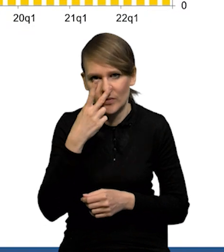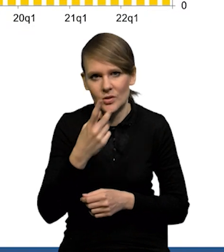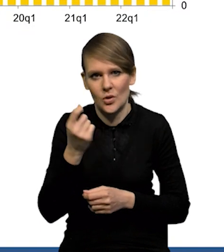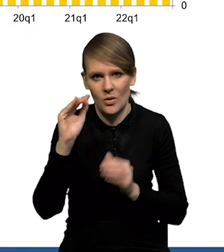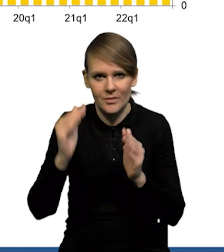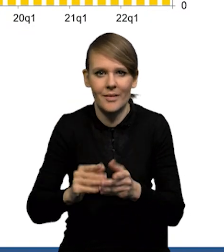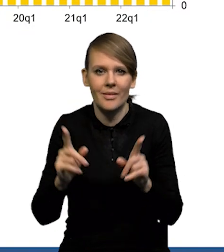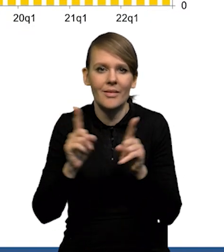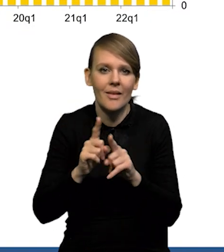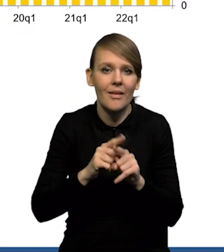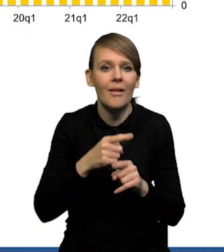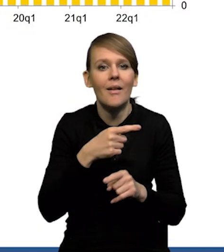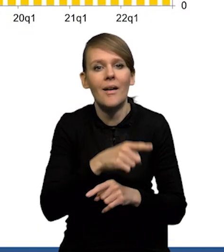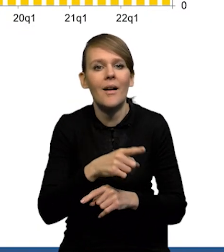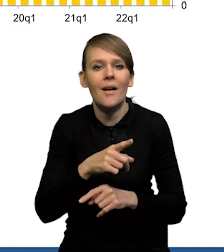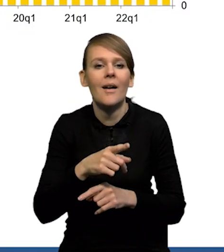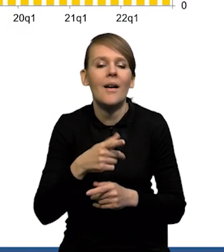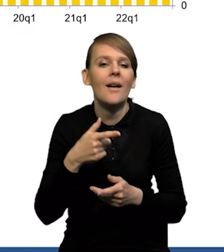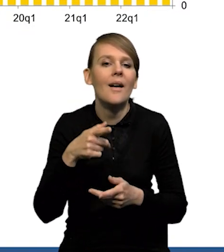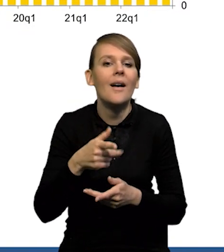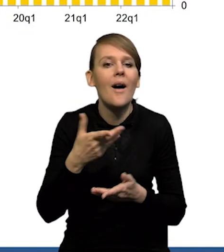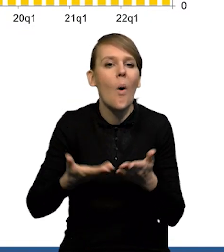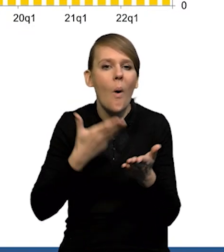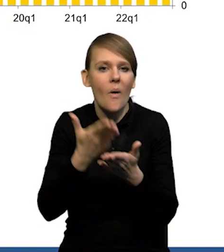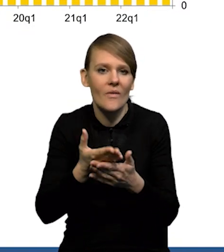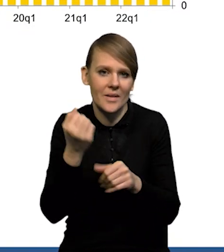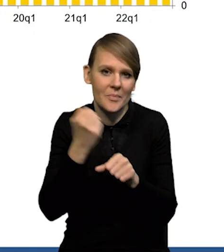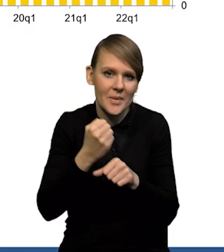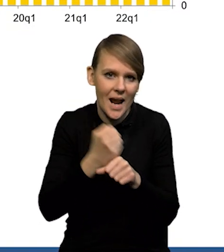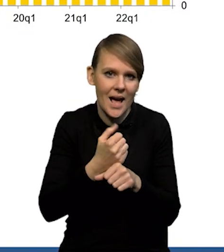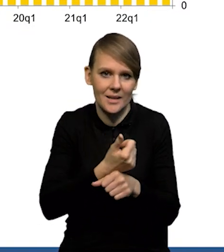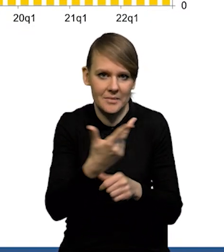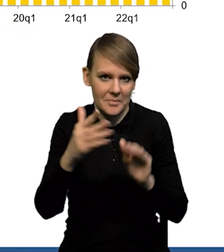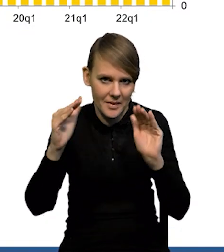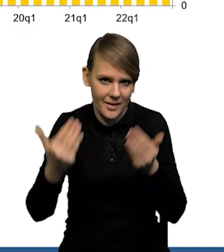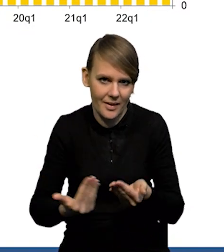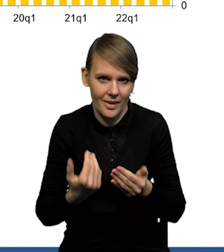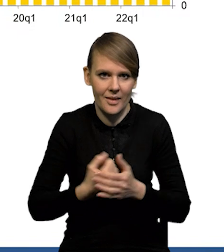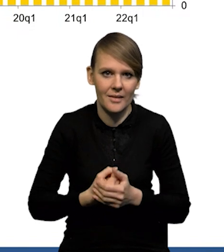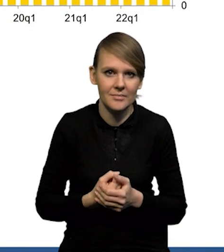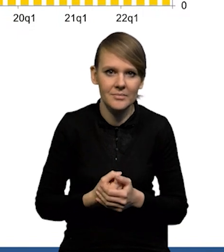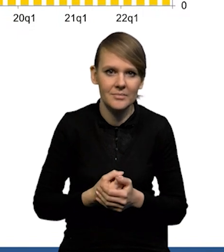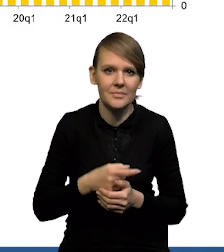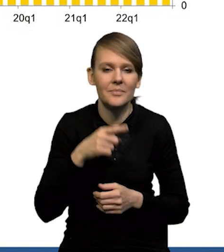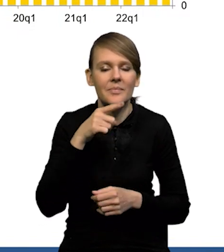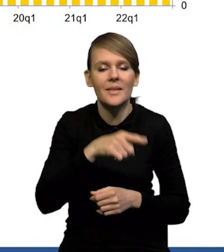Spada też popyt na pracę. Tak, mamy spadek liczby ofert pracy. Ten indeks restrykcyjności, czyli ta taka miara,